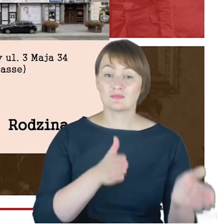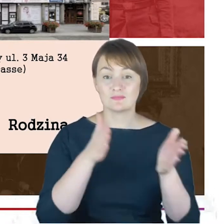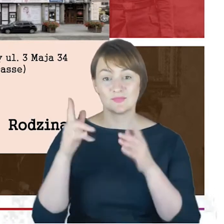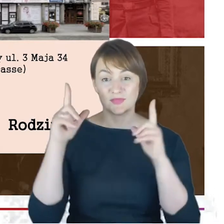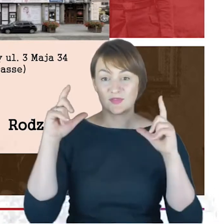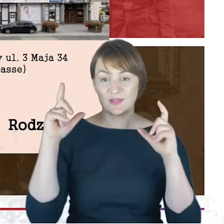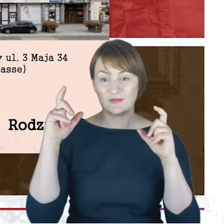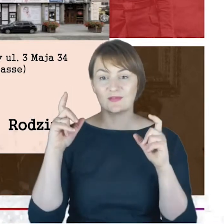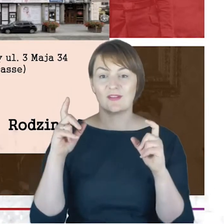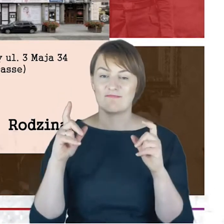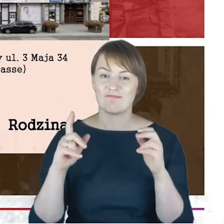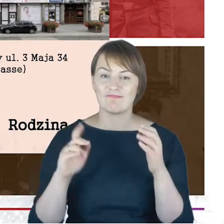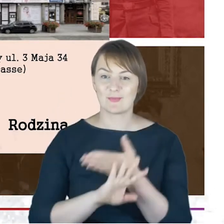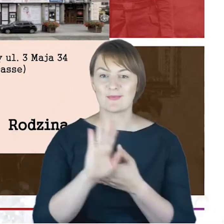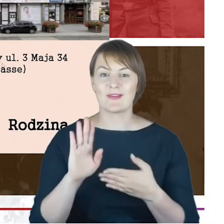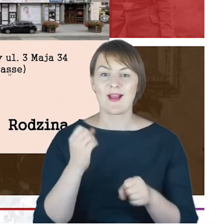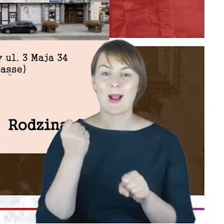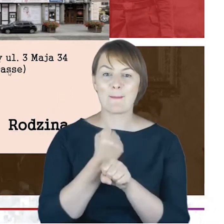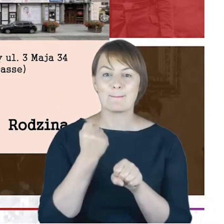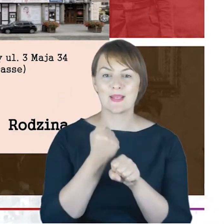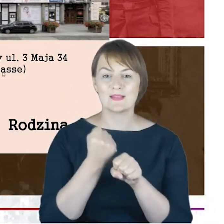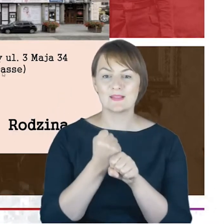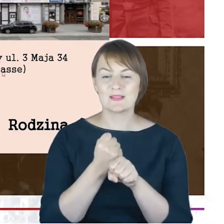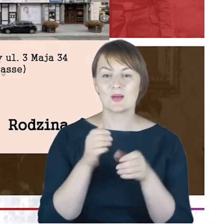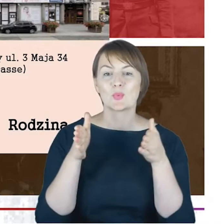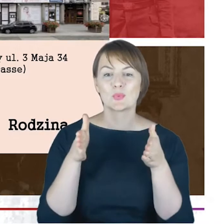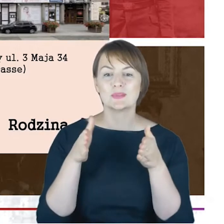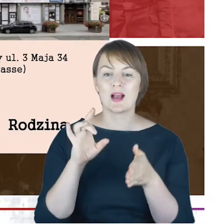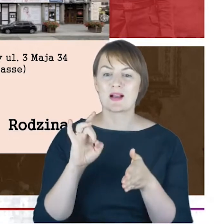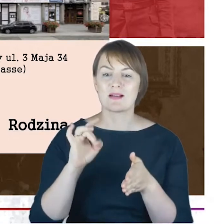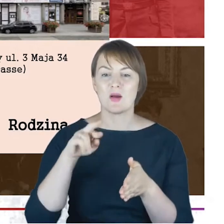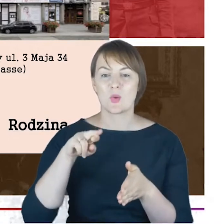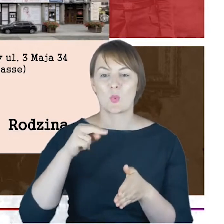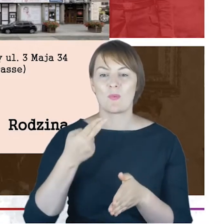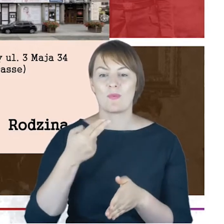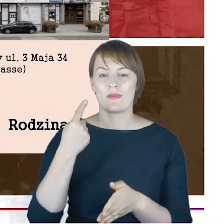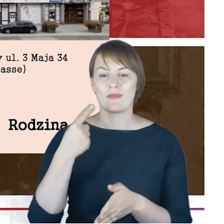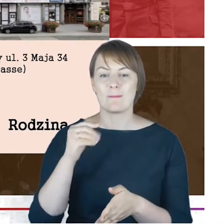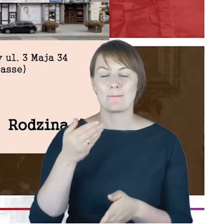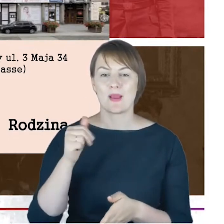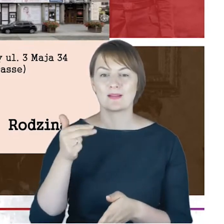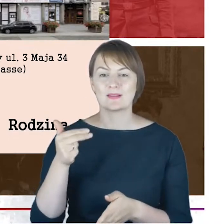prezentuje kamienicę przy Grundmannstrasse 34, to jest kamienica, w której